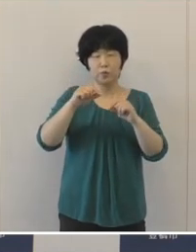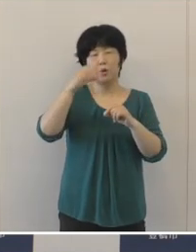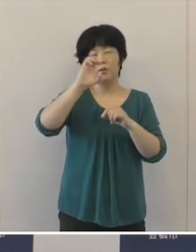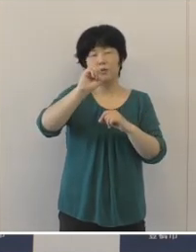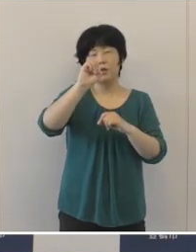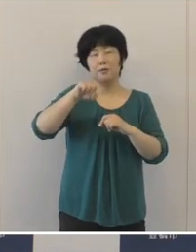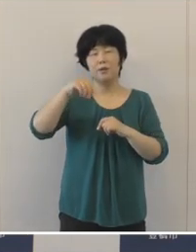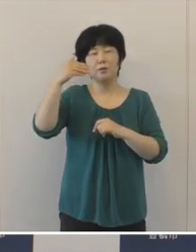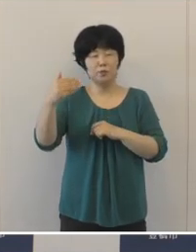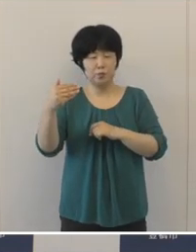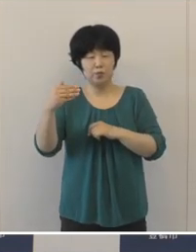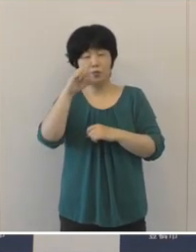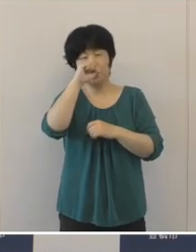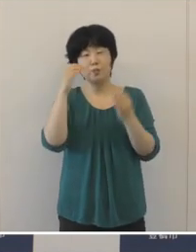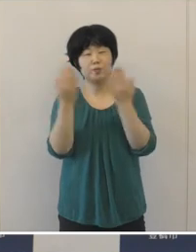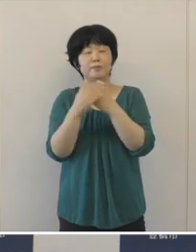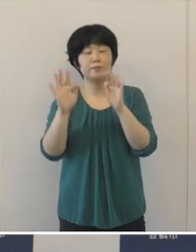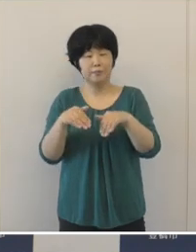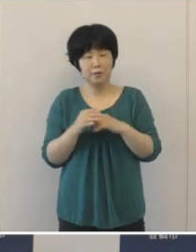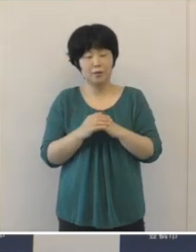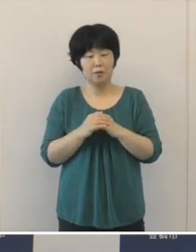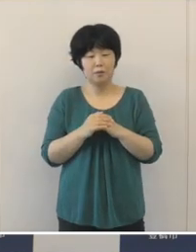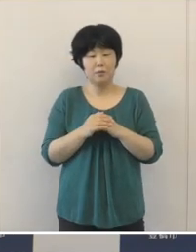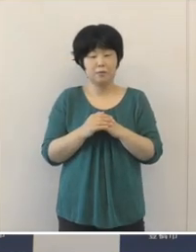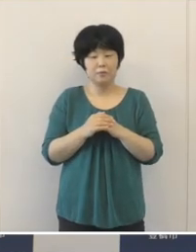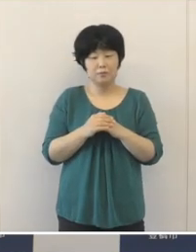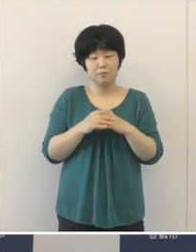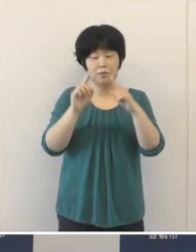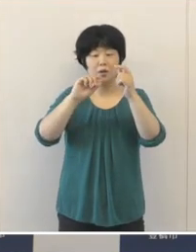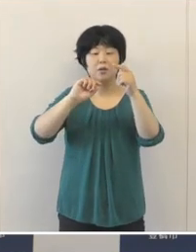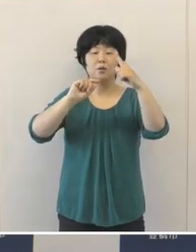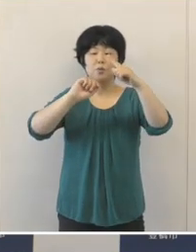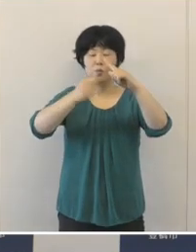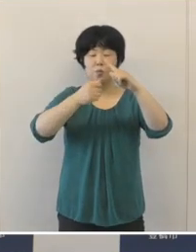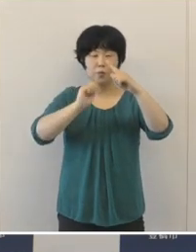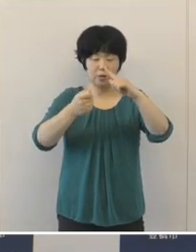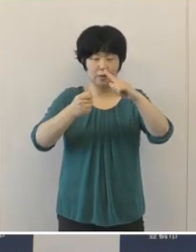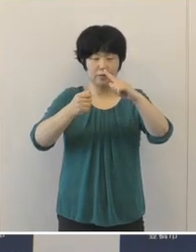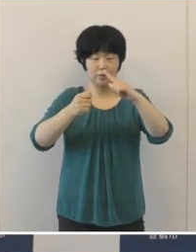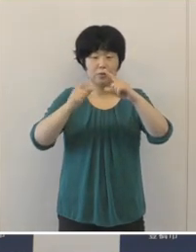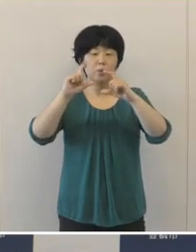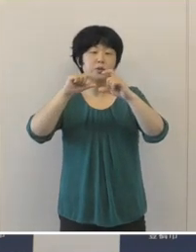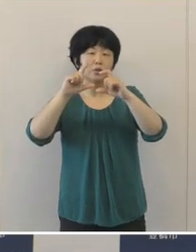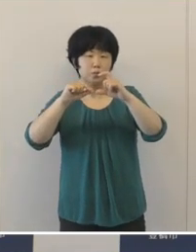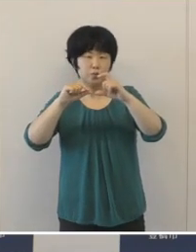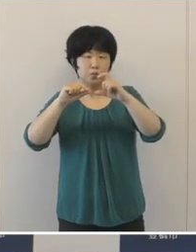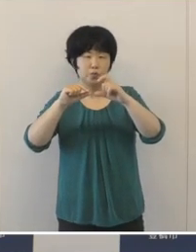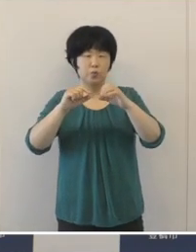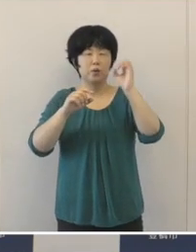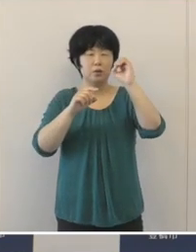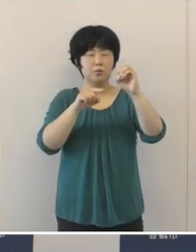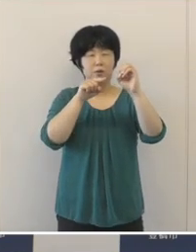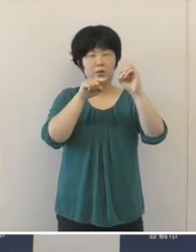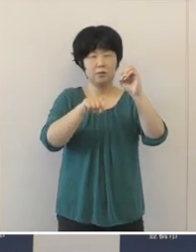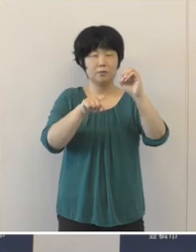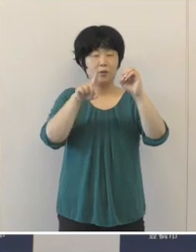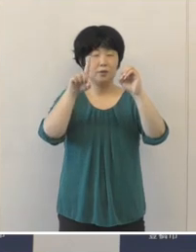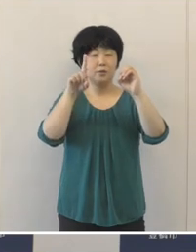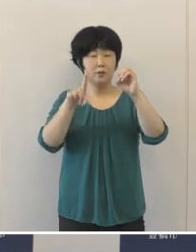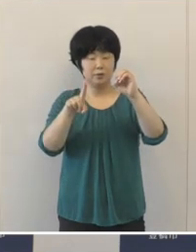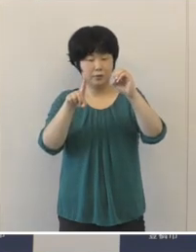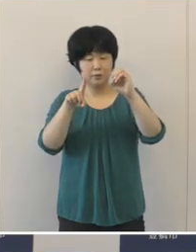また、実質公債比率は0.1ポイント増の3.8%となりましたが